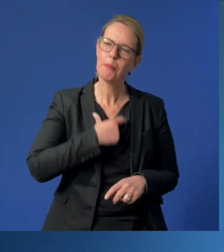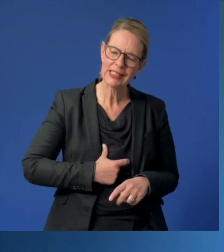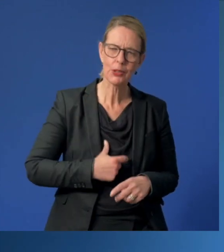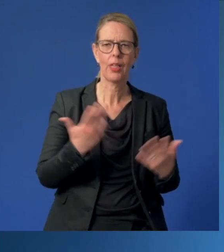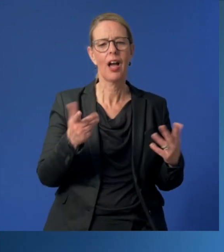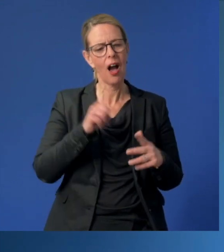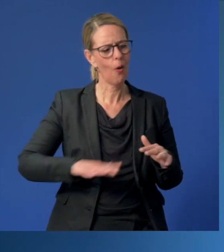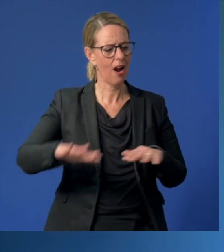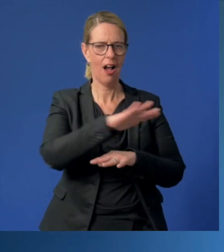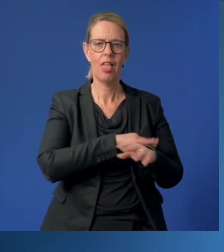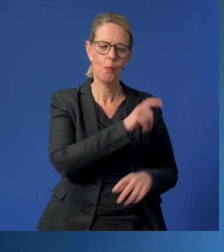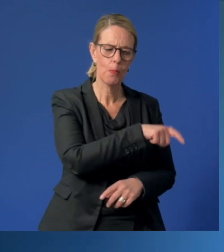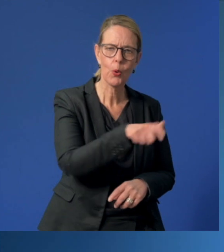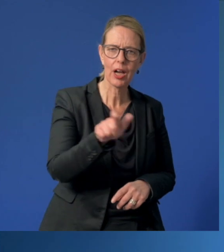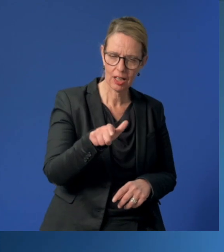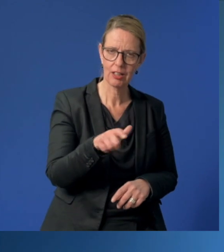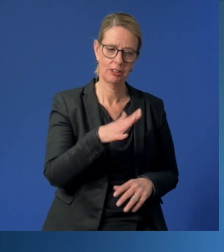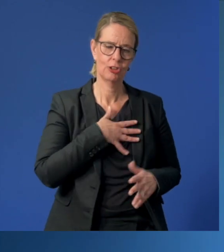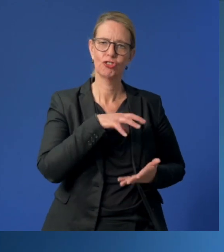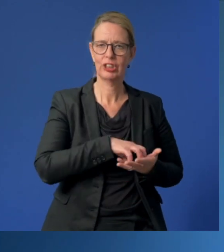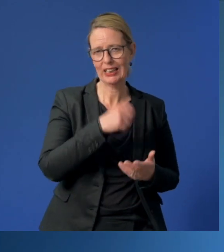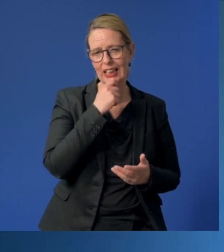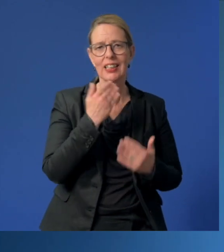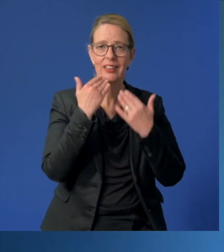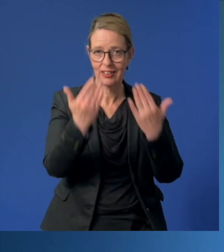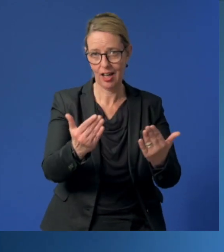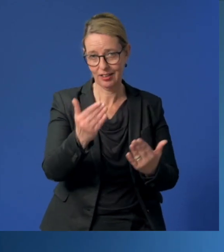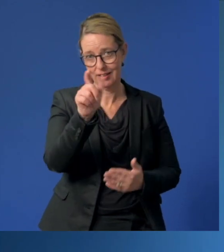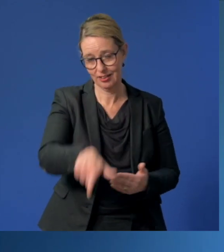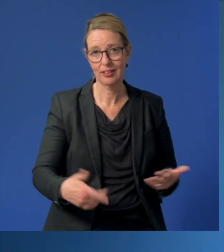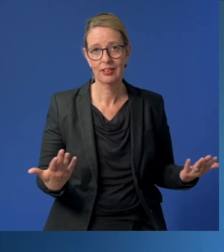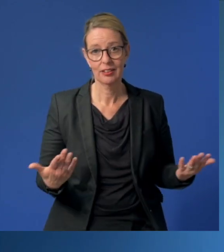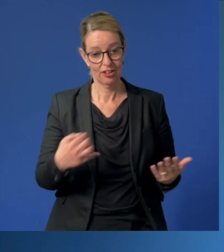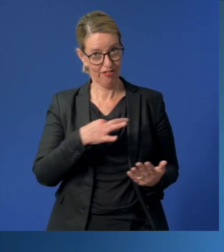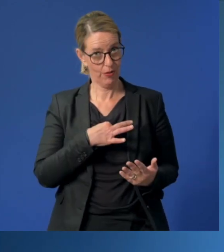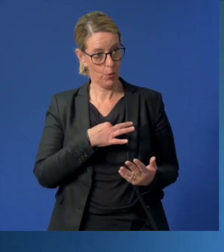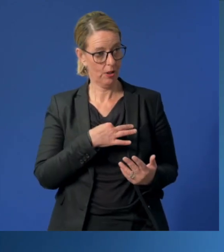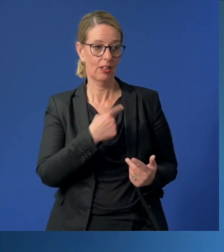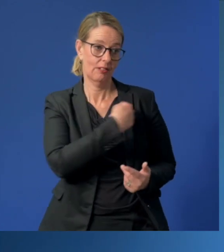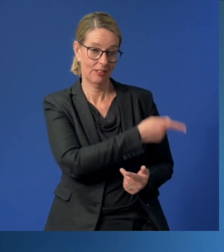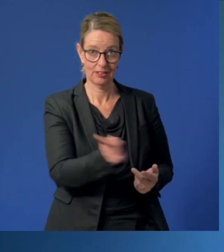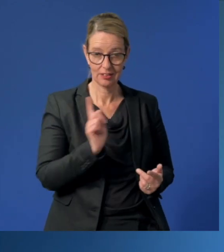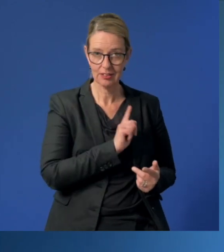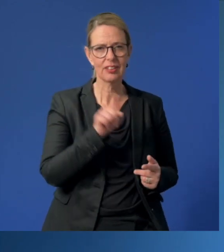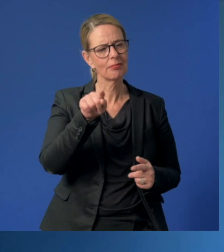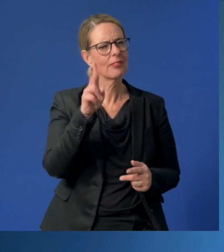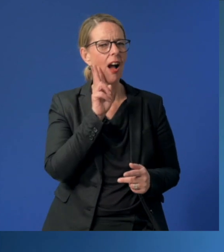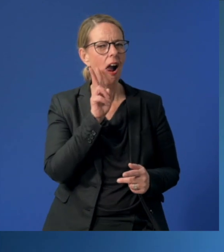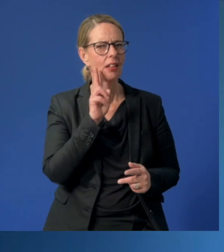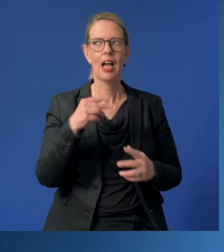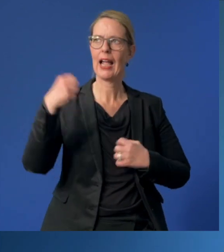und im Namen aller Bürgerinnen und Bürgern unserer Stadt "Danke!" sagen. Sie gehören für mich und für uns zu den Alltagshelden!